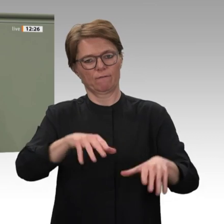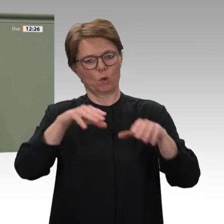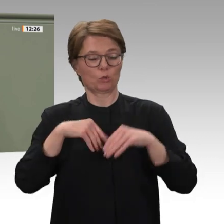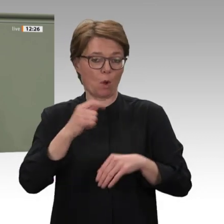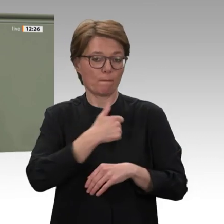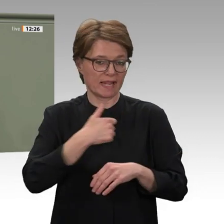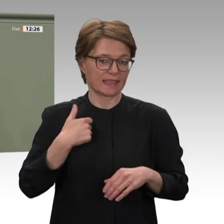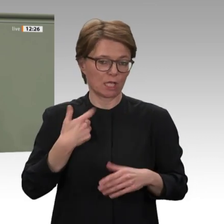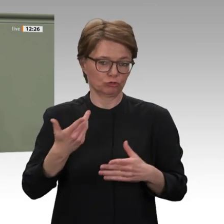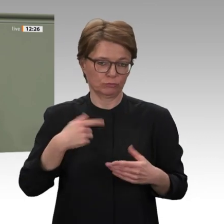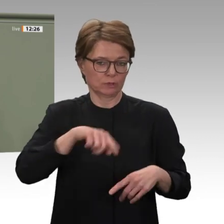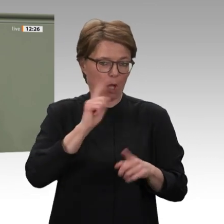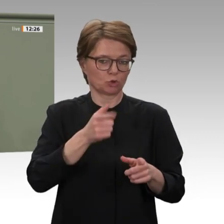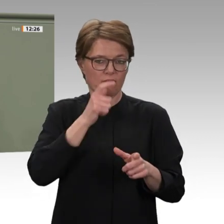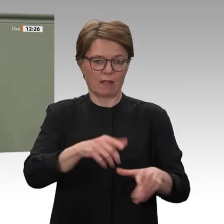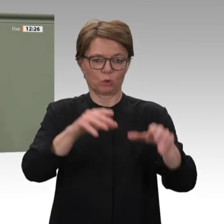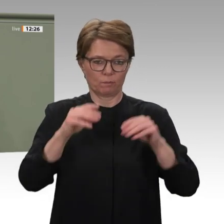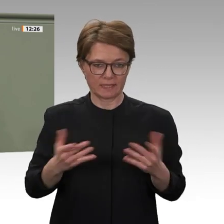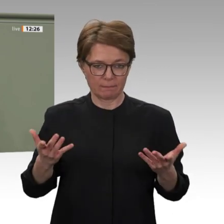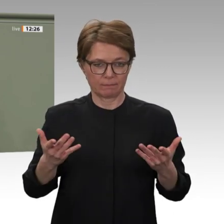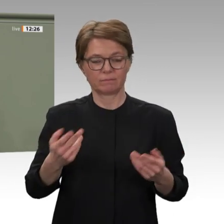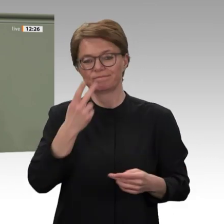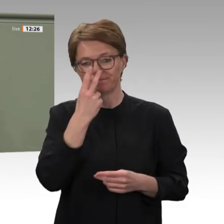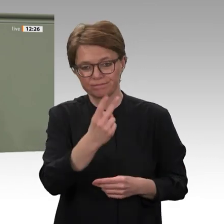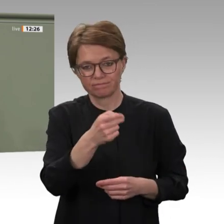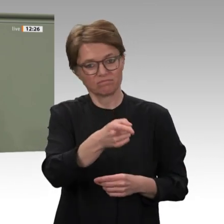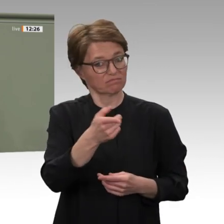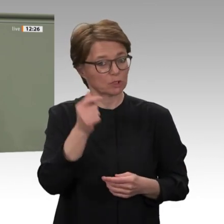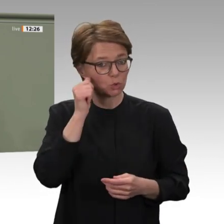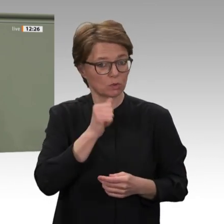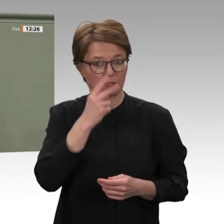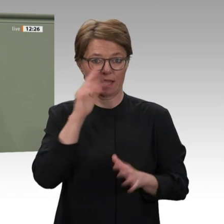in den vergangenen Jahren verbessert. Unter diesen Bedingungen können wir nun von einem